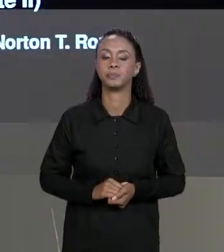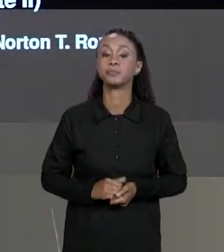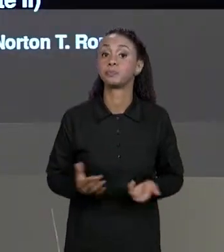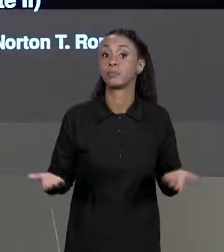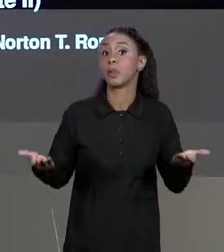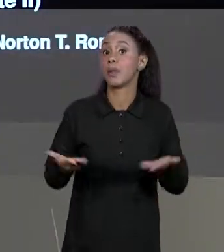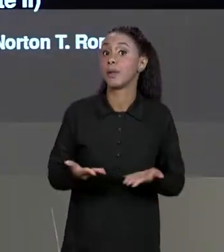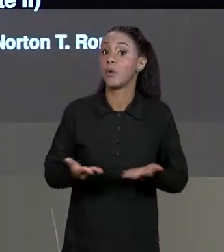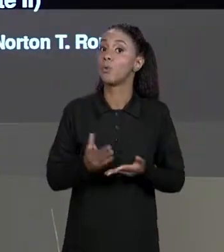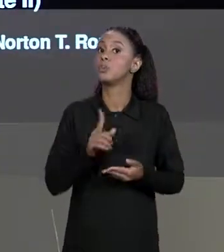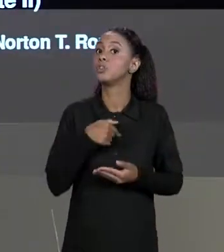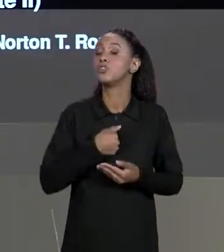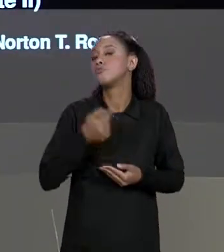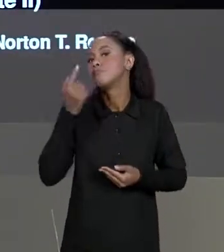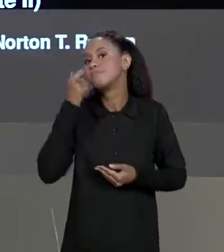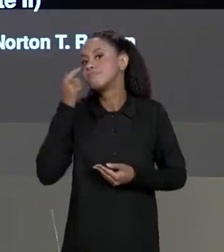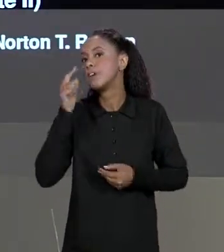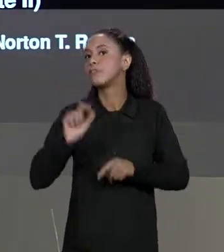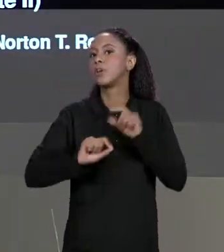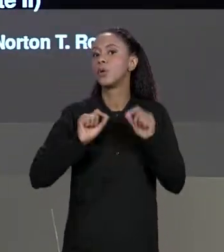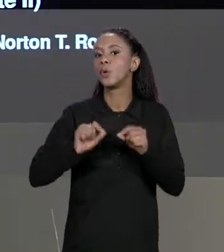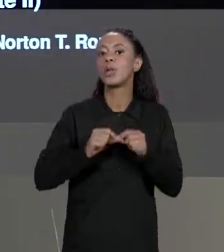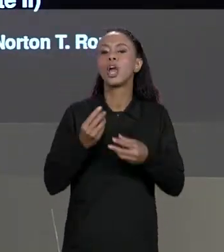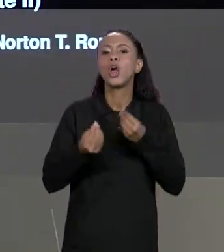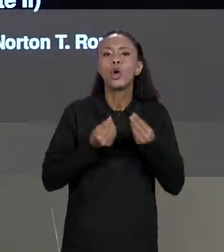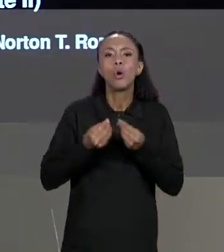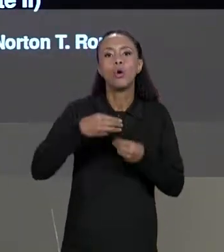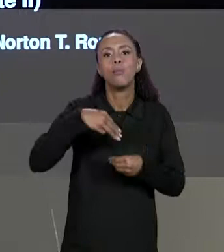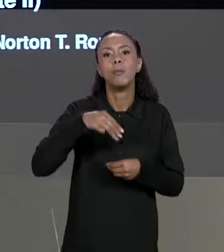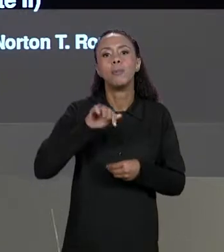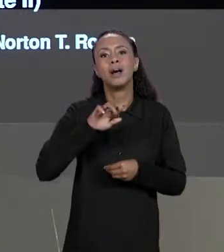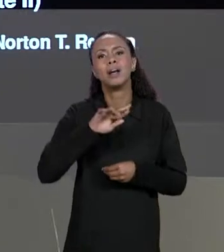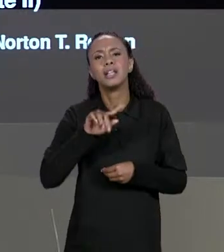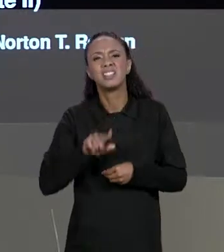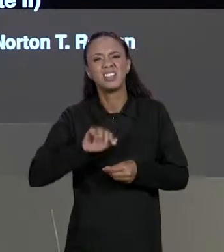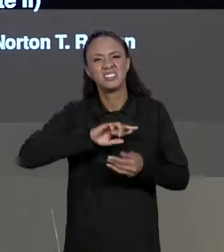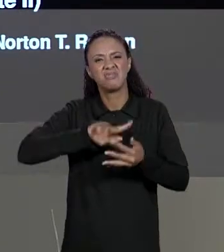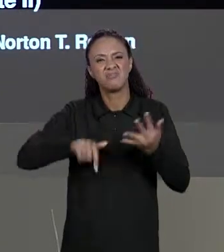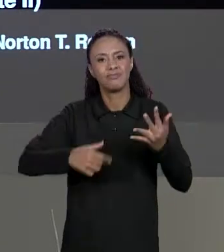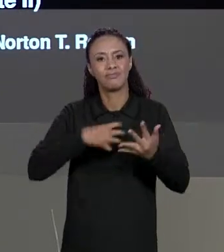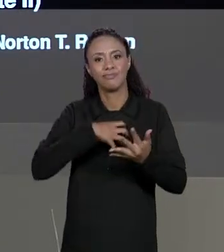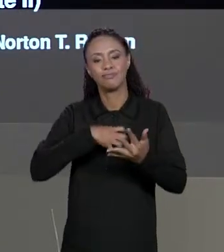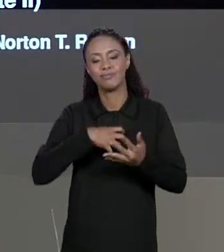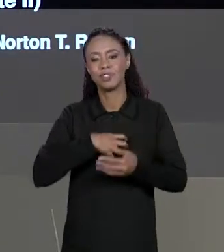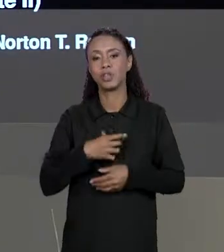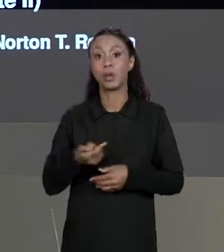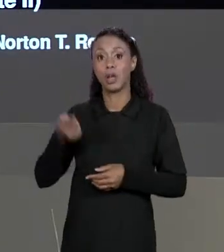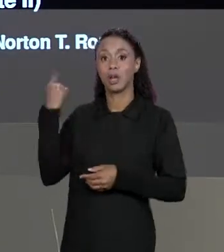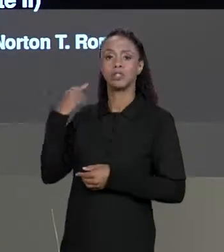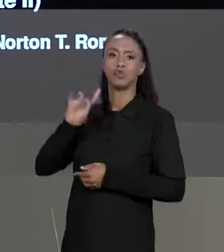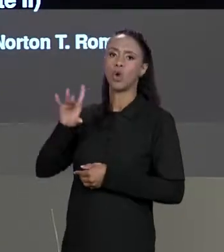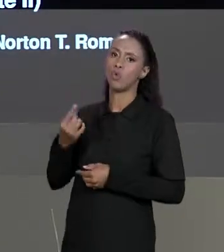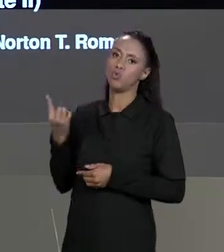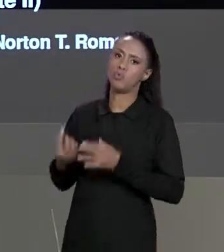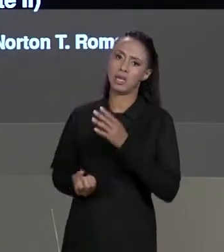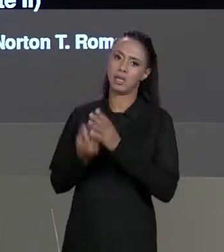DE HOJE NÓS VEREMOS DIVERSAS OPERAÇÕES SOBRE MATRIZES, ATÉ A AULA PASSADA A GENTE SÓ CRIOU UMA ÚNICA MATRIZ, FIZEMOS UMA OPERAÇÃO BÁSICA